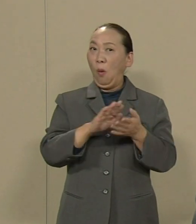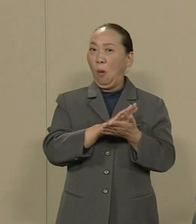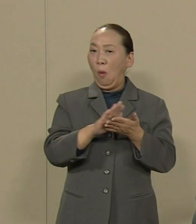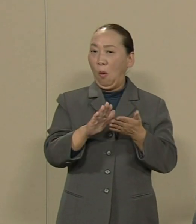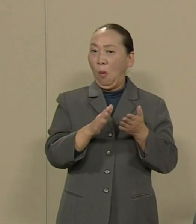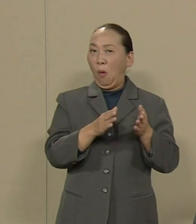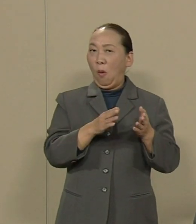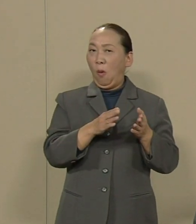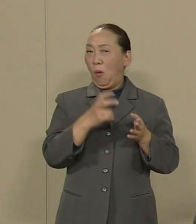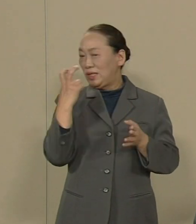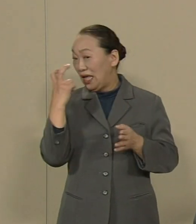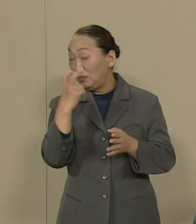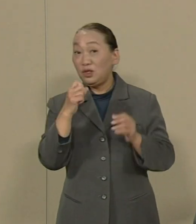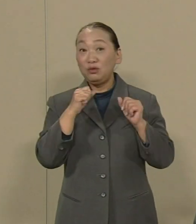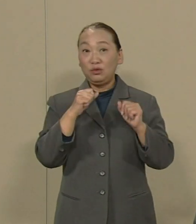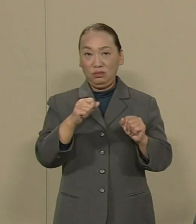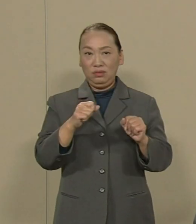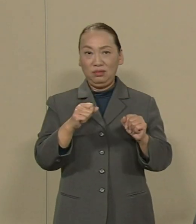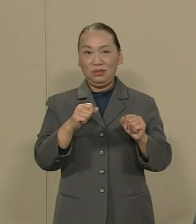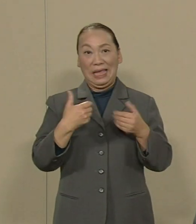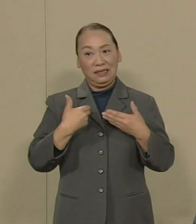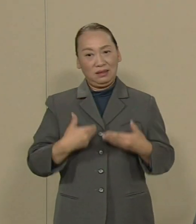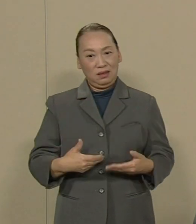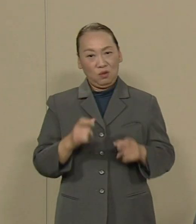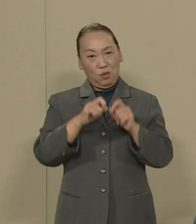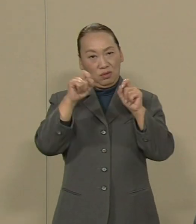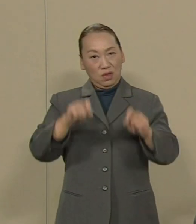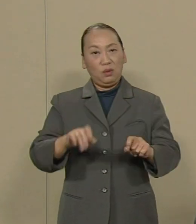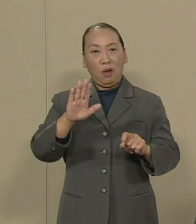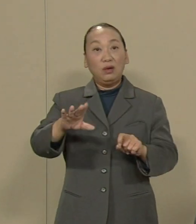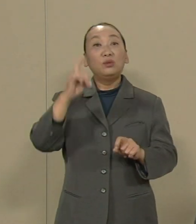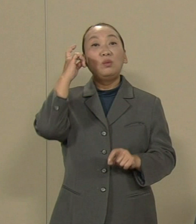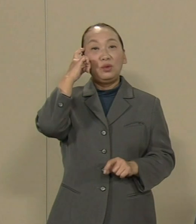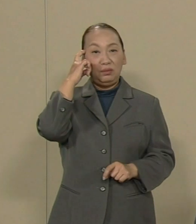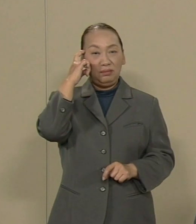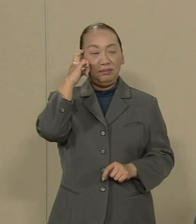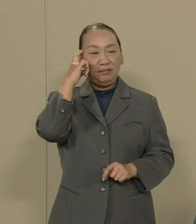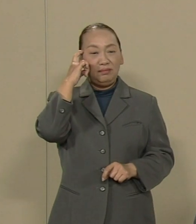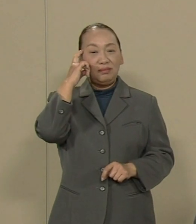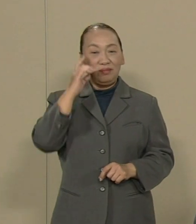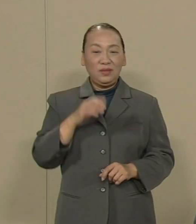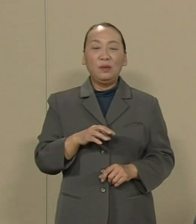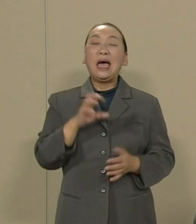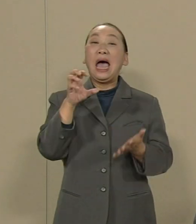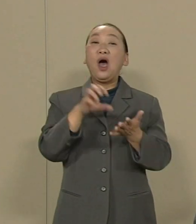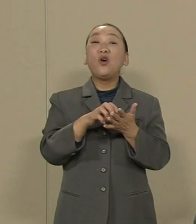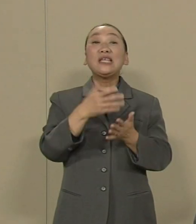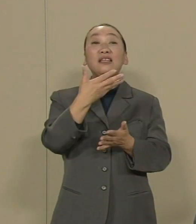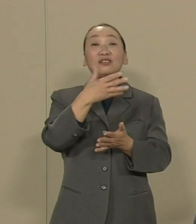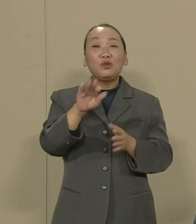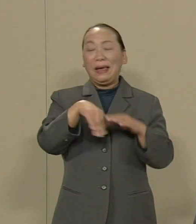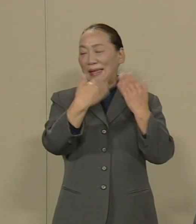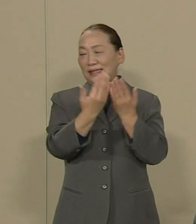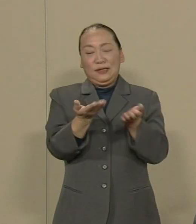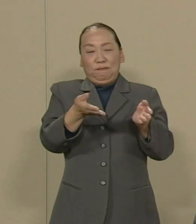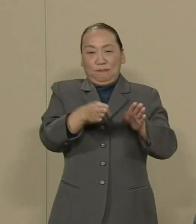私は安全問題に 直結すると思います そもそも汚染水は 完全にブロックされている